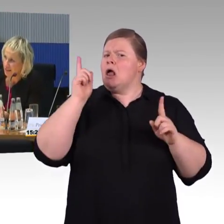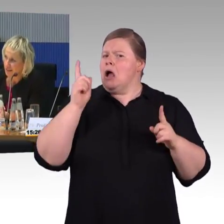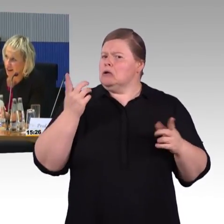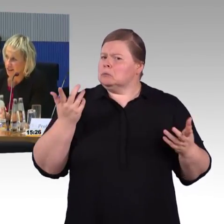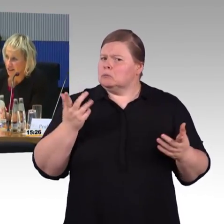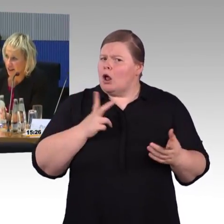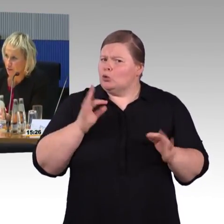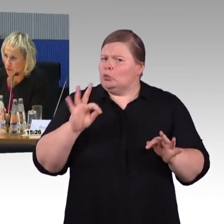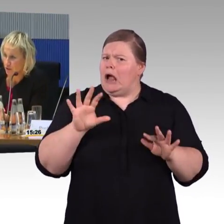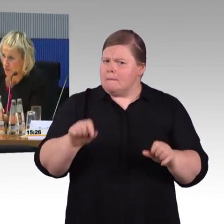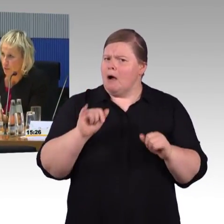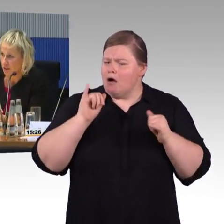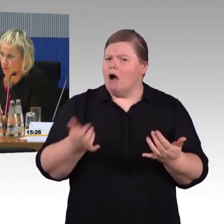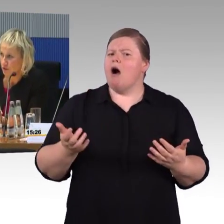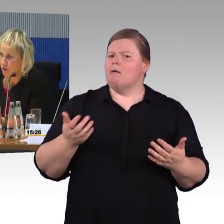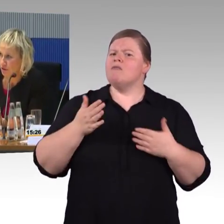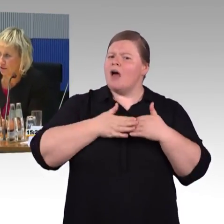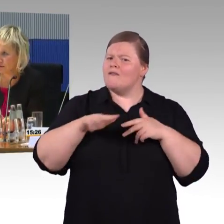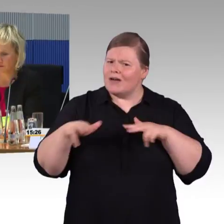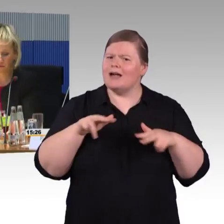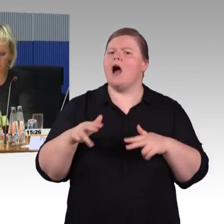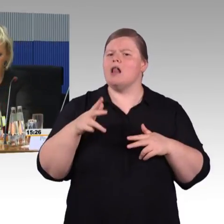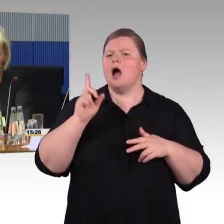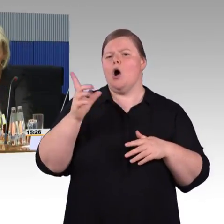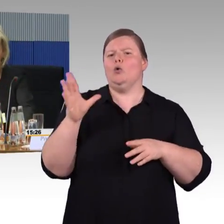Sie werden die digitalen Angebote immer besser nutzen können.